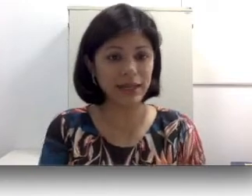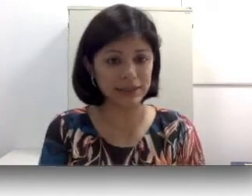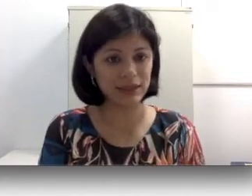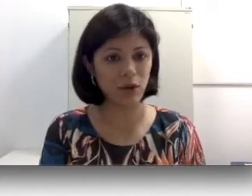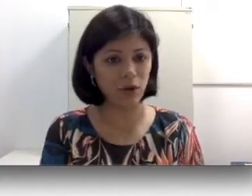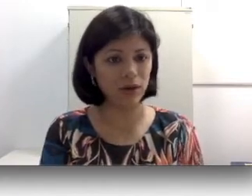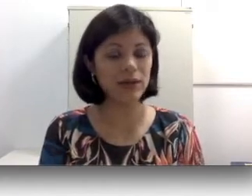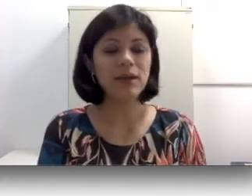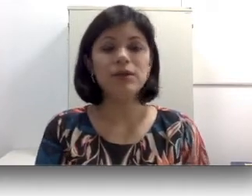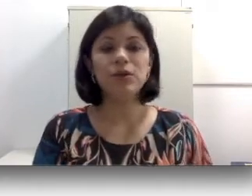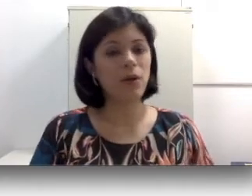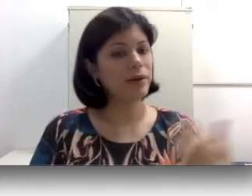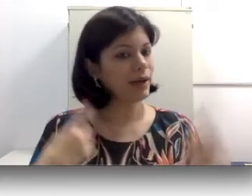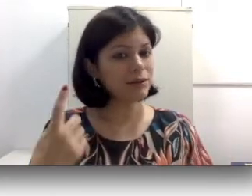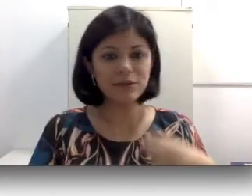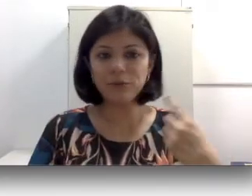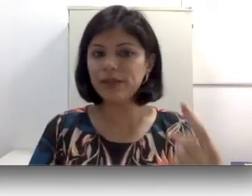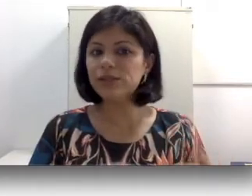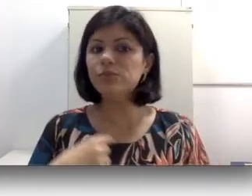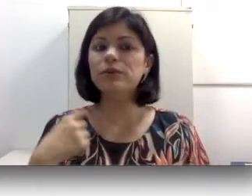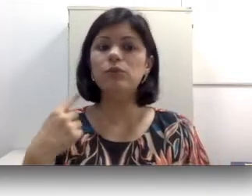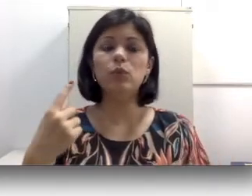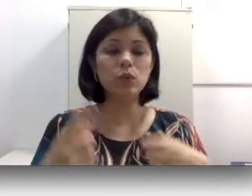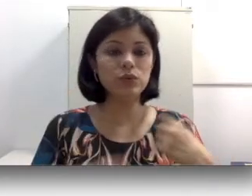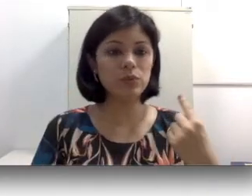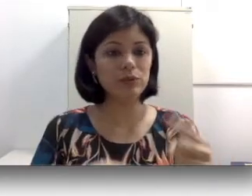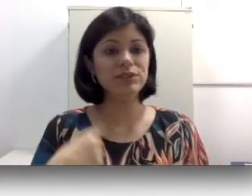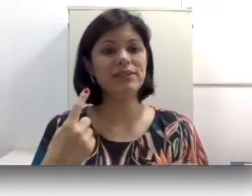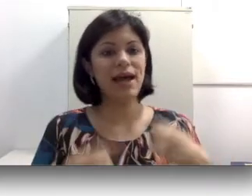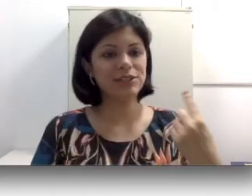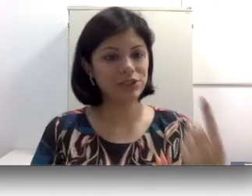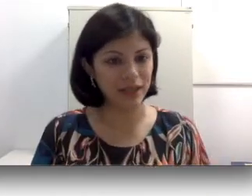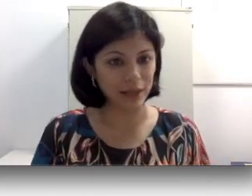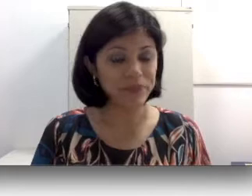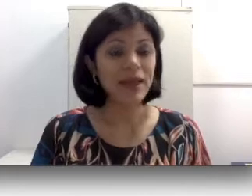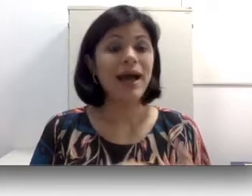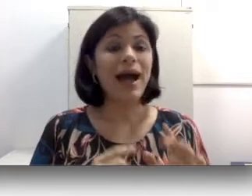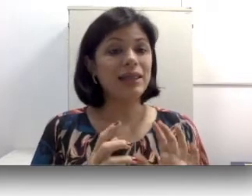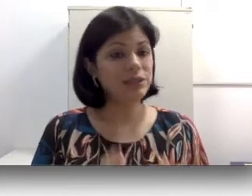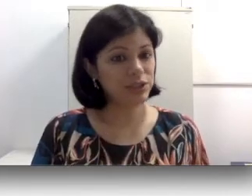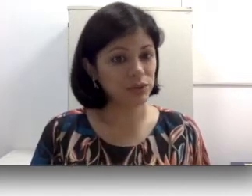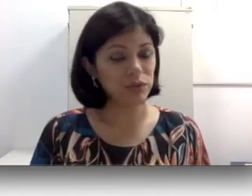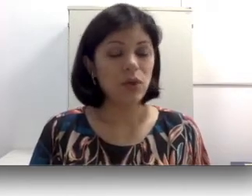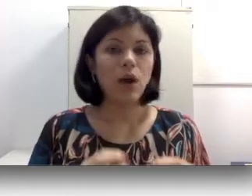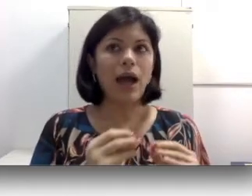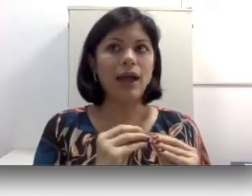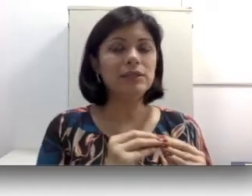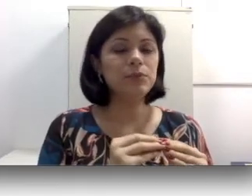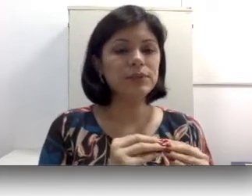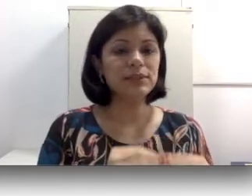ciliadas da cóclea que ocorre naturalmente pelo uso e desgaste dela. Além disso, a exposição